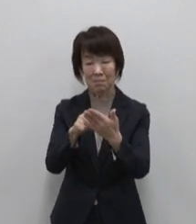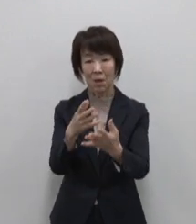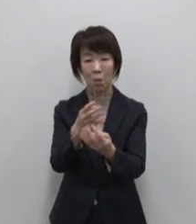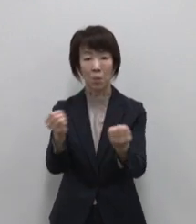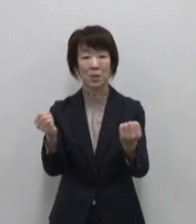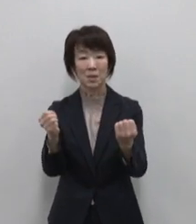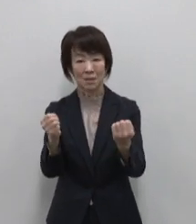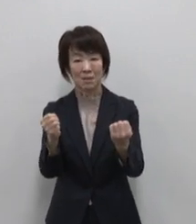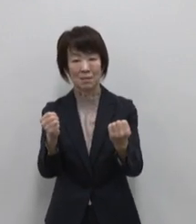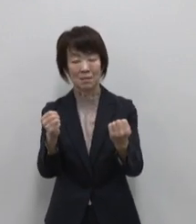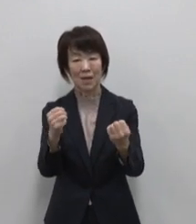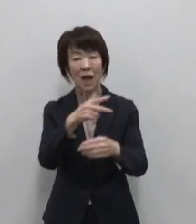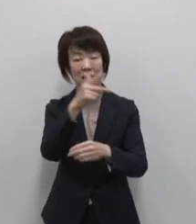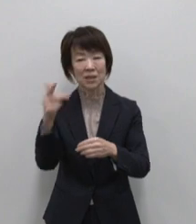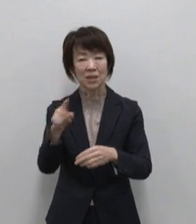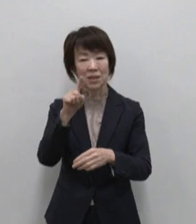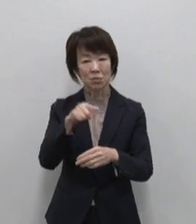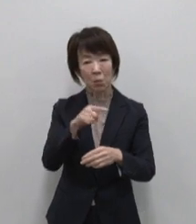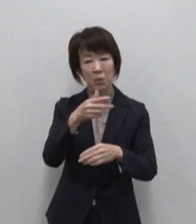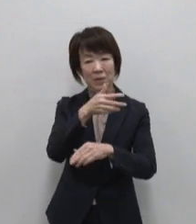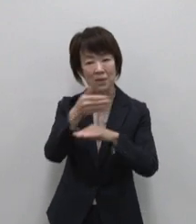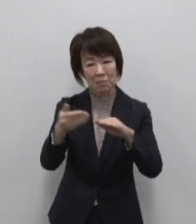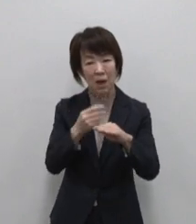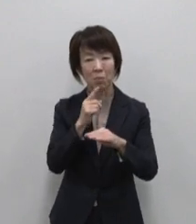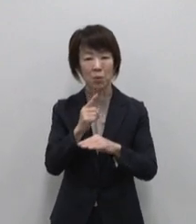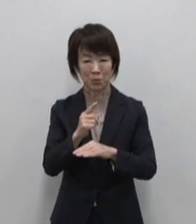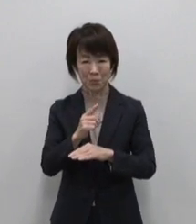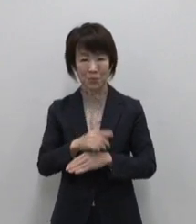虹の島とも呼ばれています